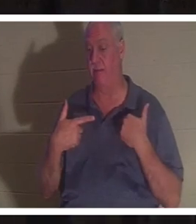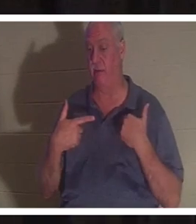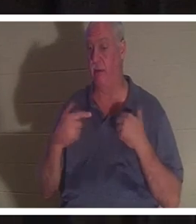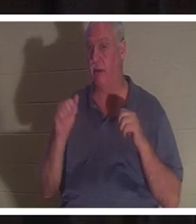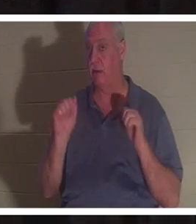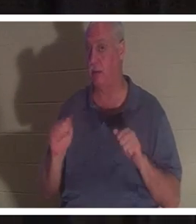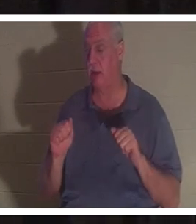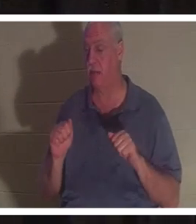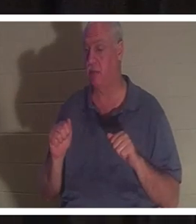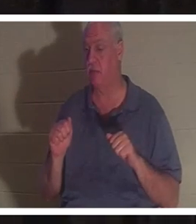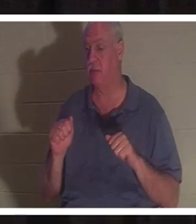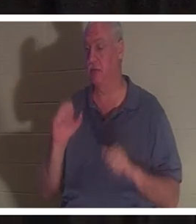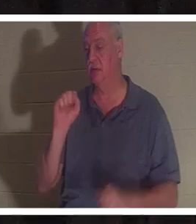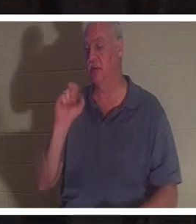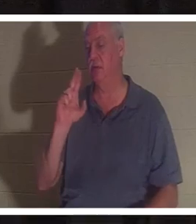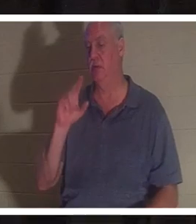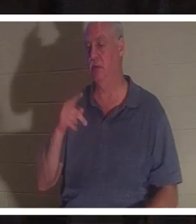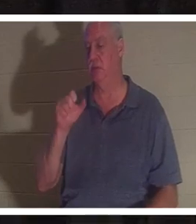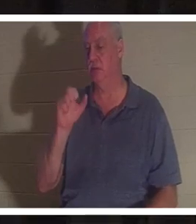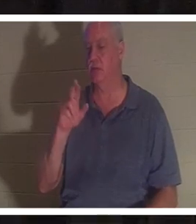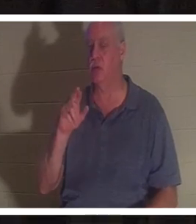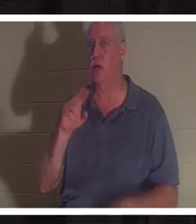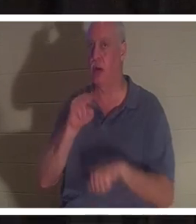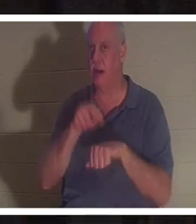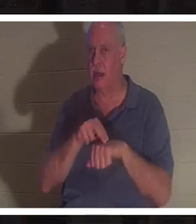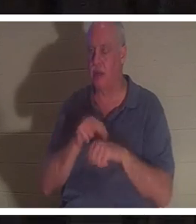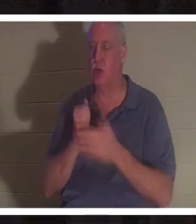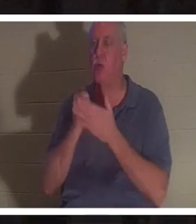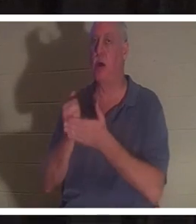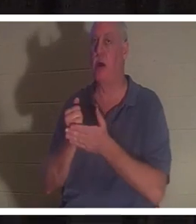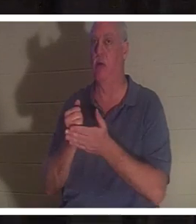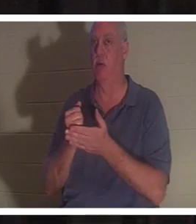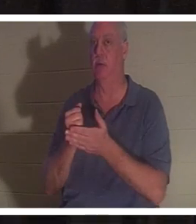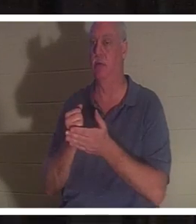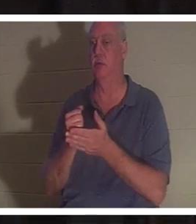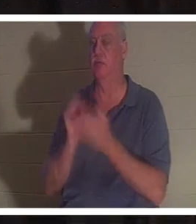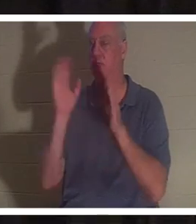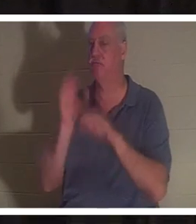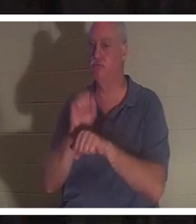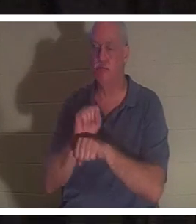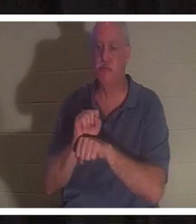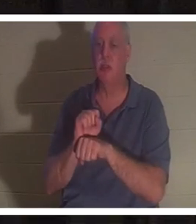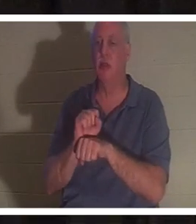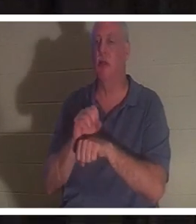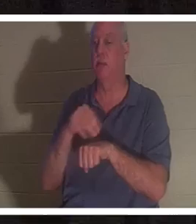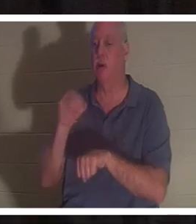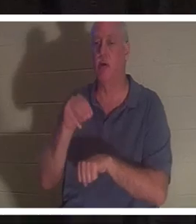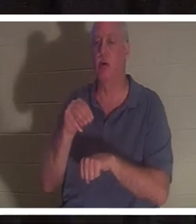超自然的帮助将你从事故或某种可能